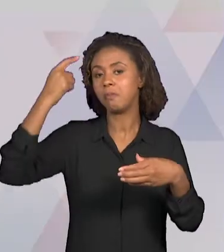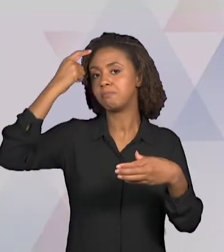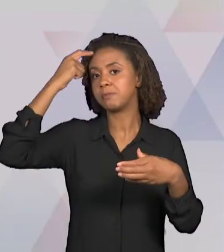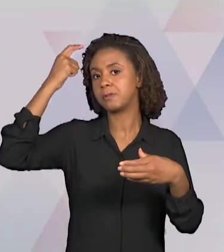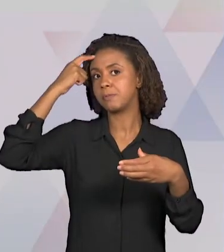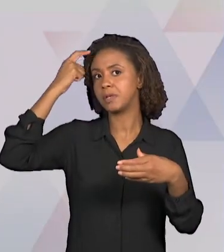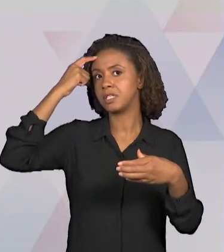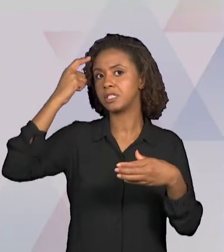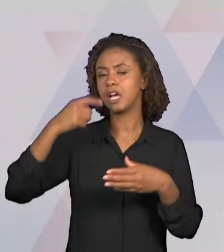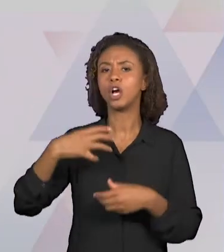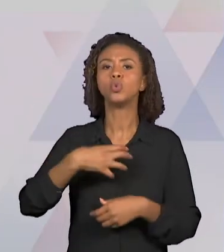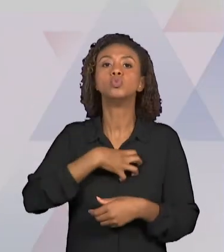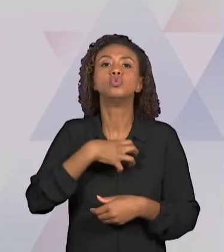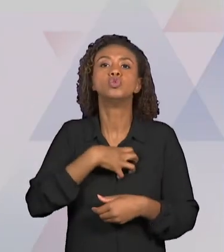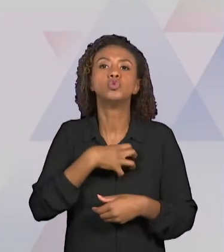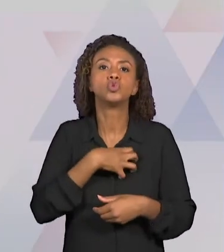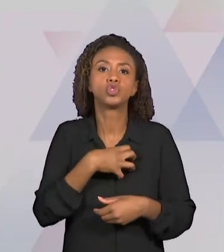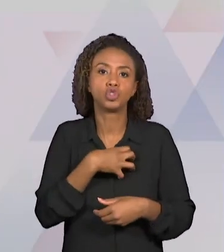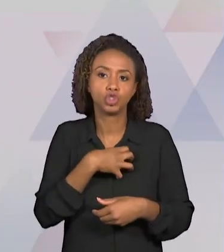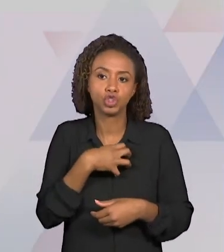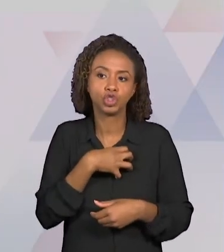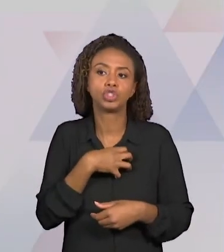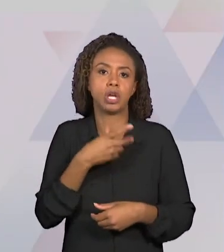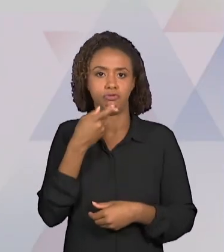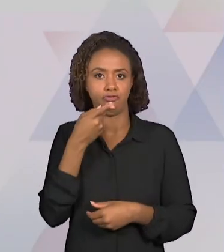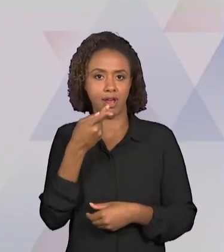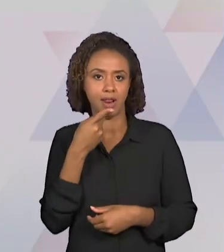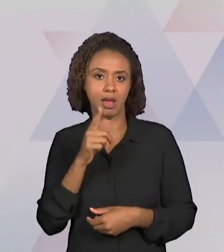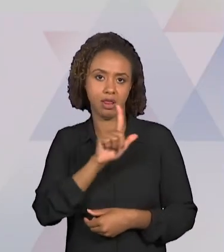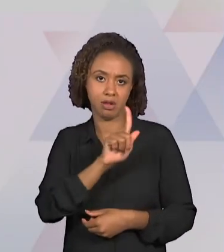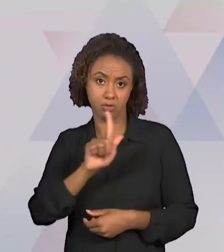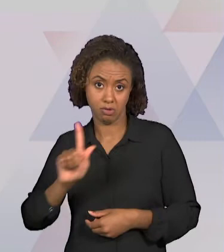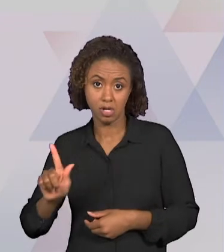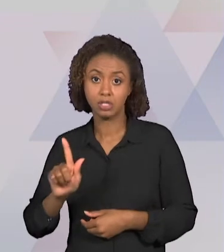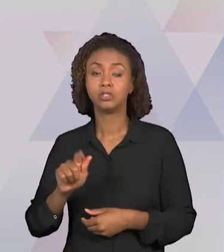A SER UTILIZADA E DOS RECURSOS DIDÁTICOS QUE